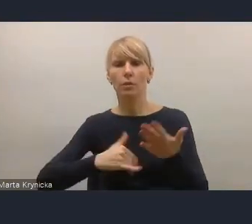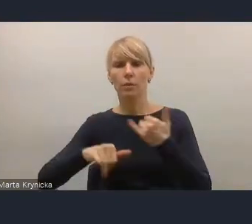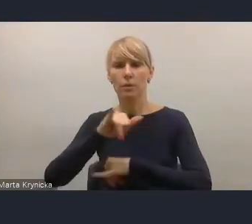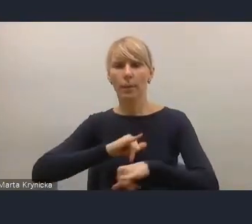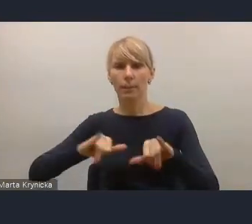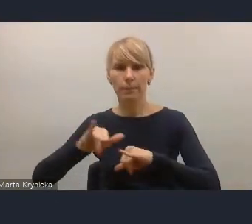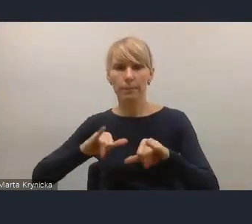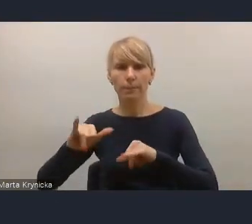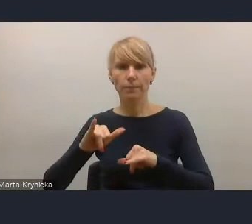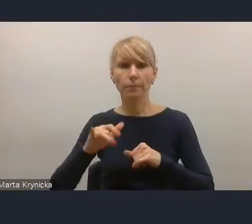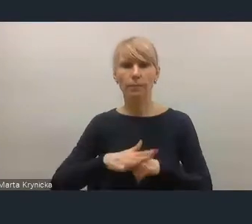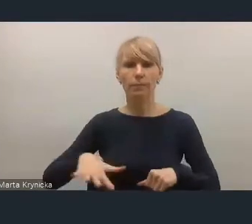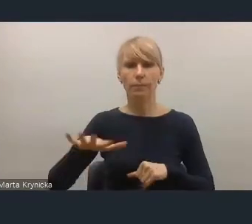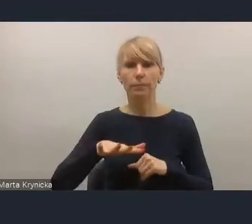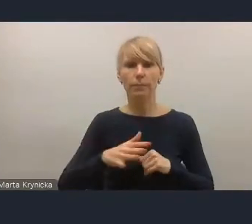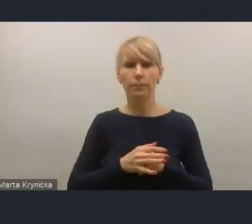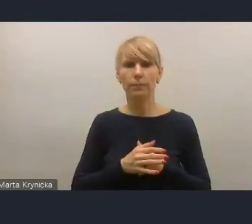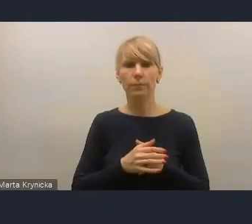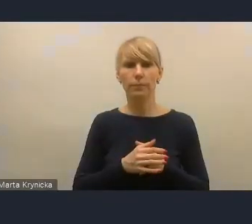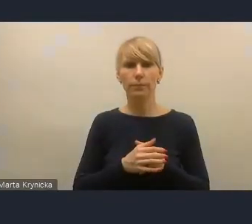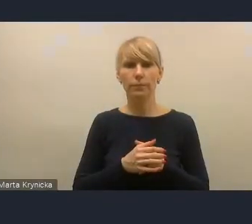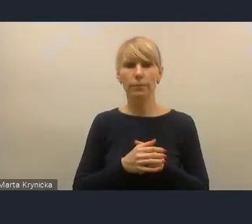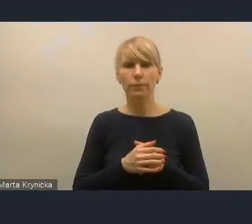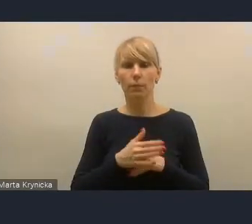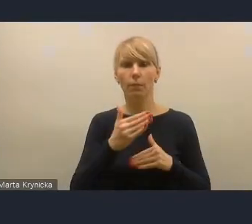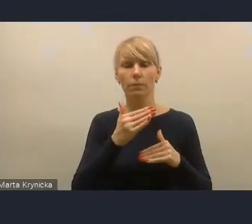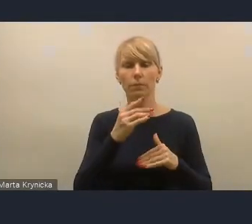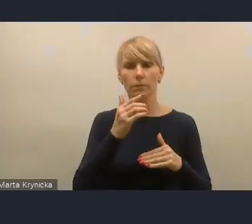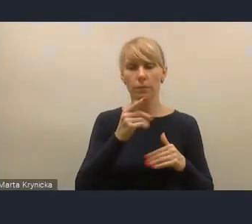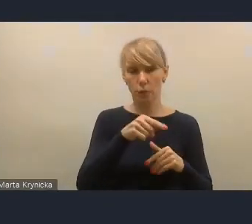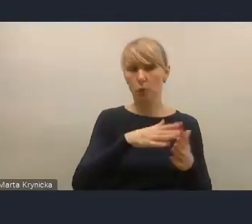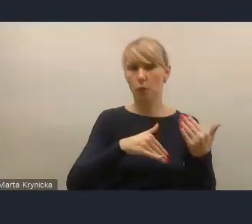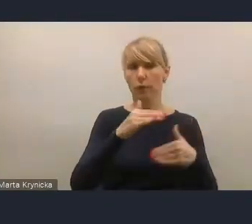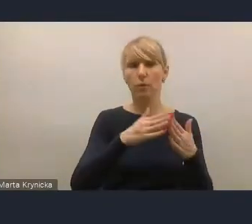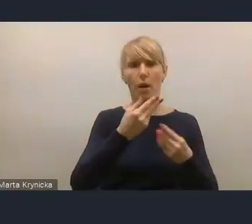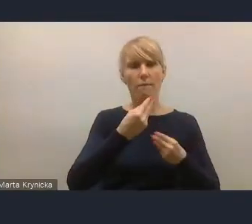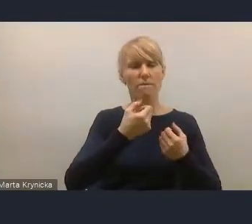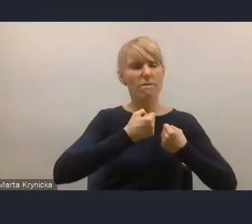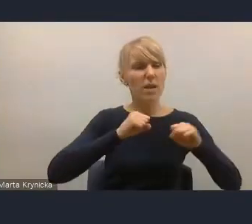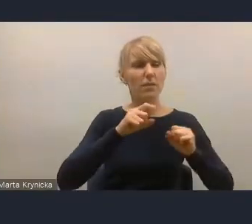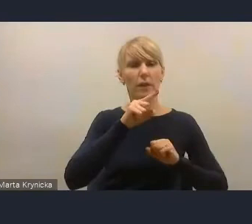Większość wyzwań, które są w Krajowej Polityce Miejskiej, tak naprawdę wymagają współpracy.